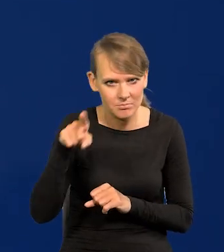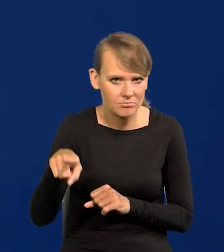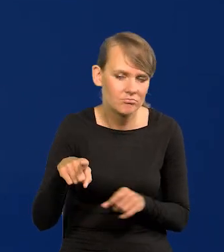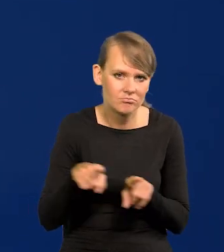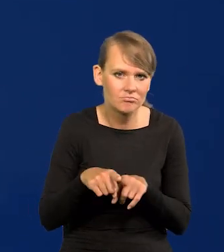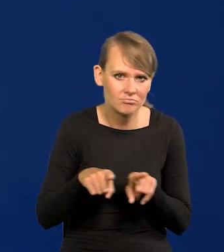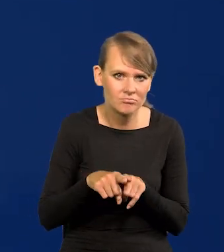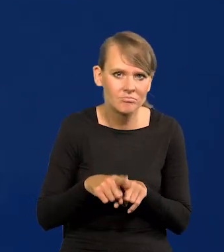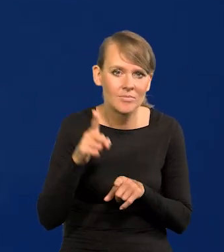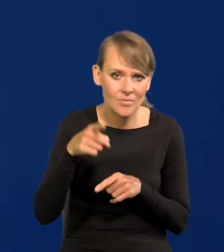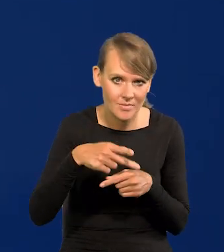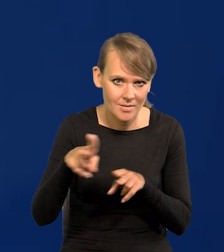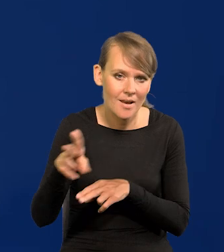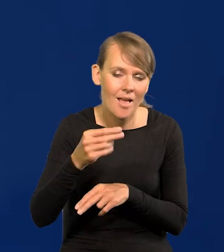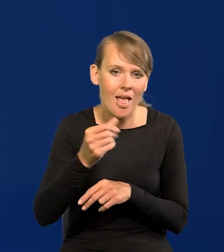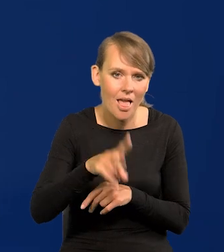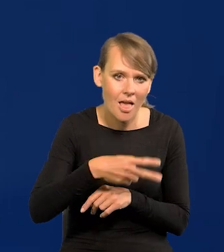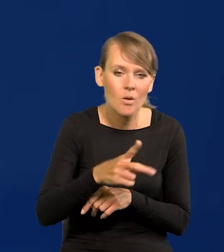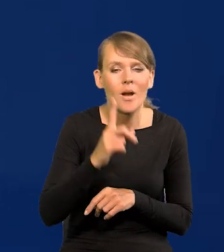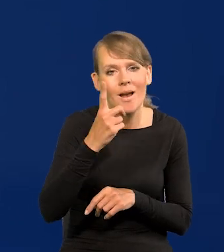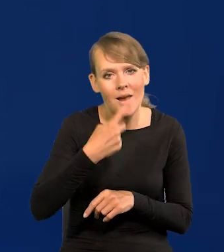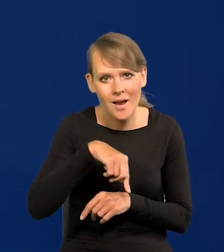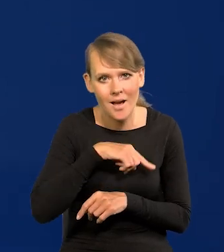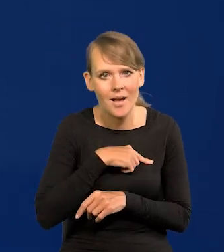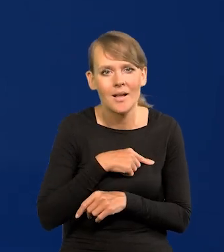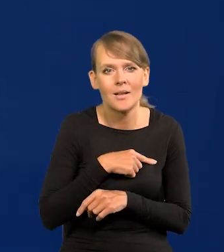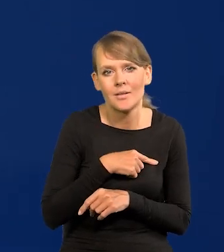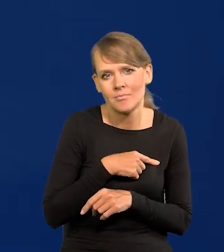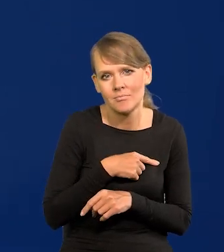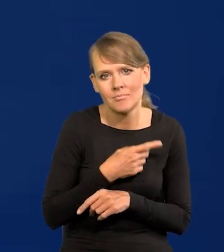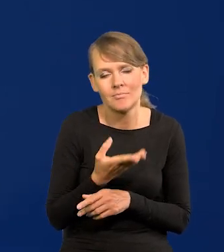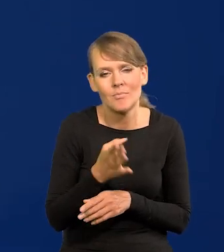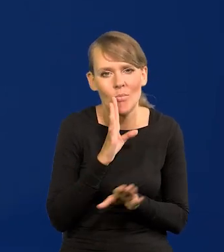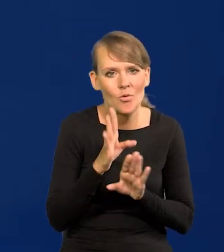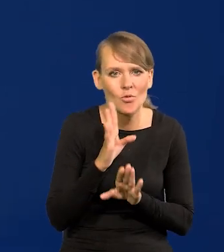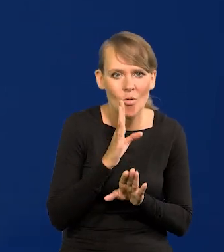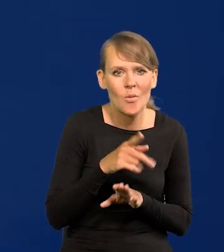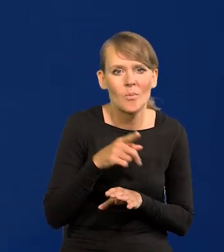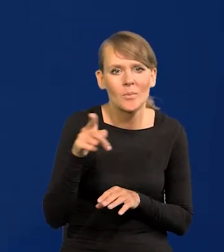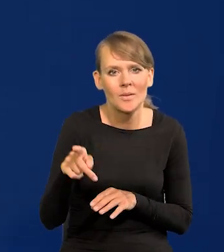chociaż oni należą do euro oczywiście, ale my należymy do tych banków jak niderlandzki,